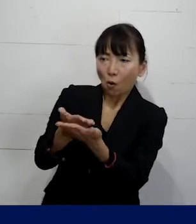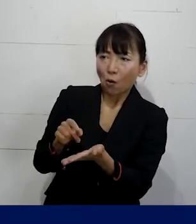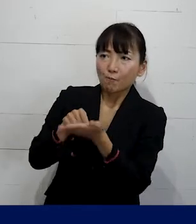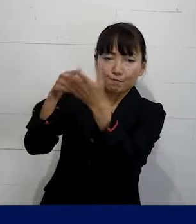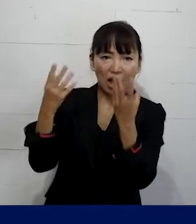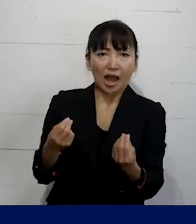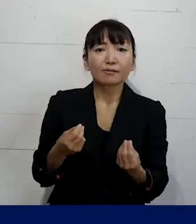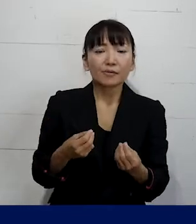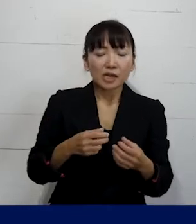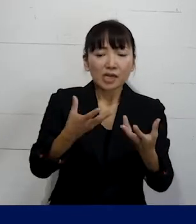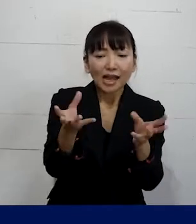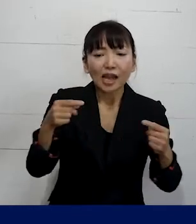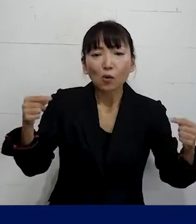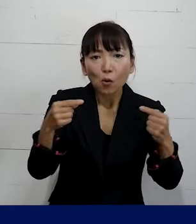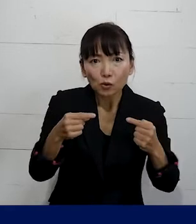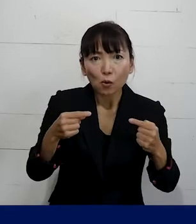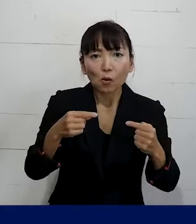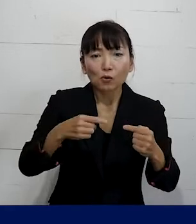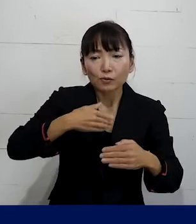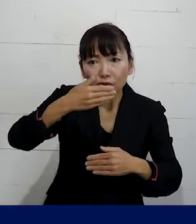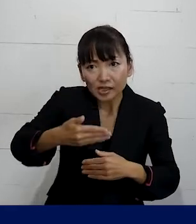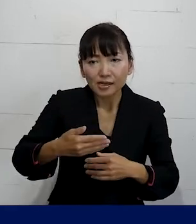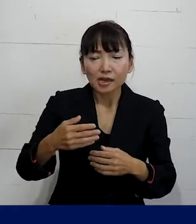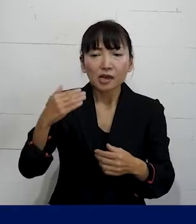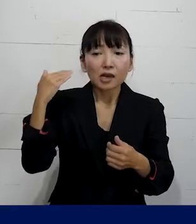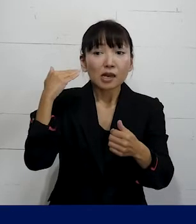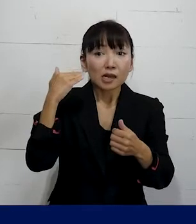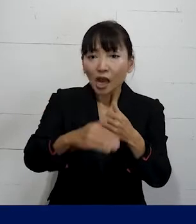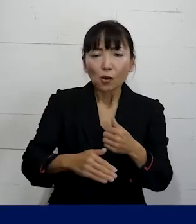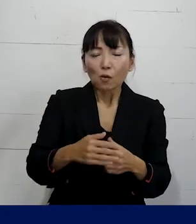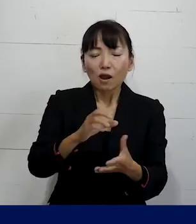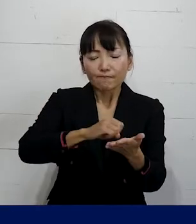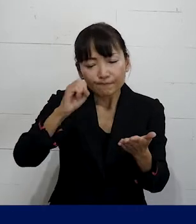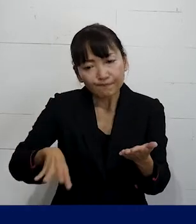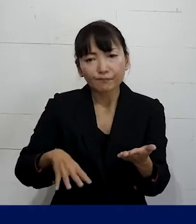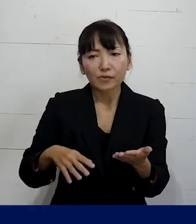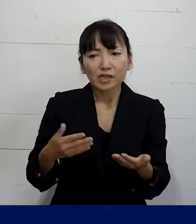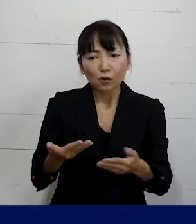そして団体交渉を経て 解雇はしません復職をさせます